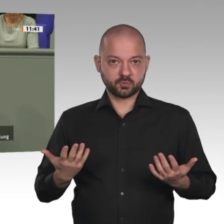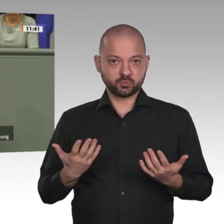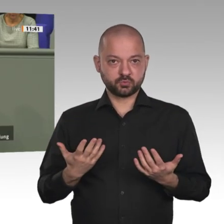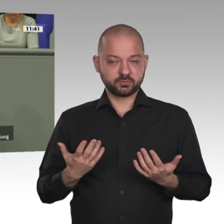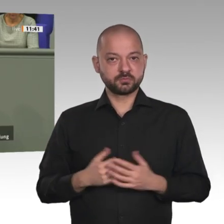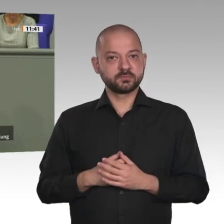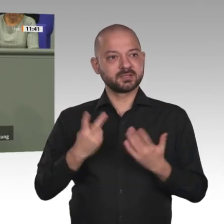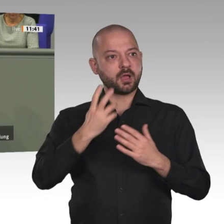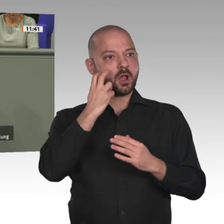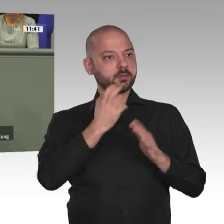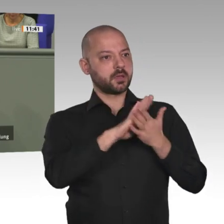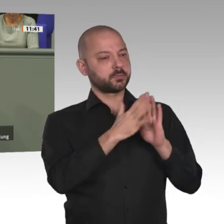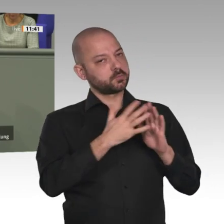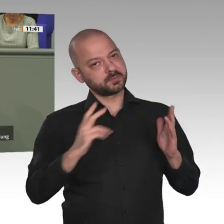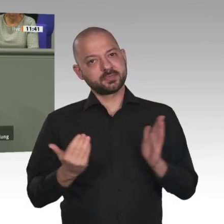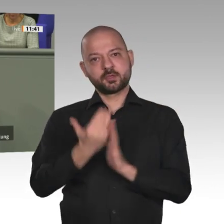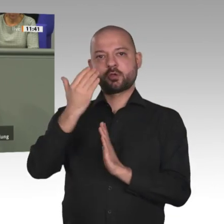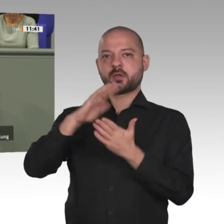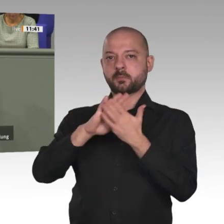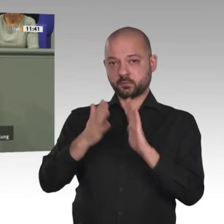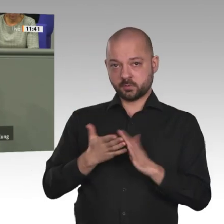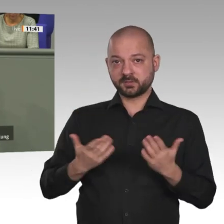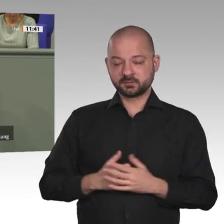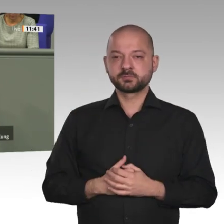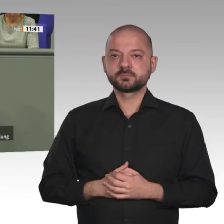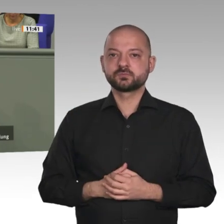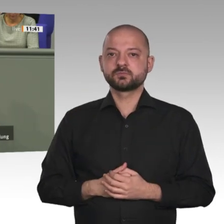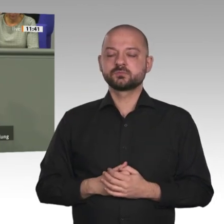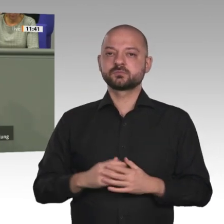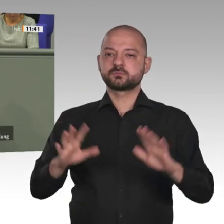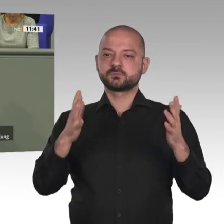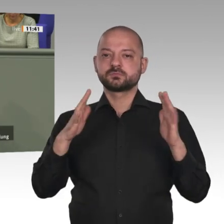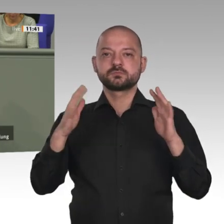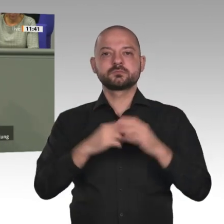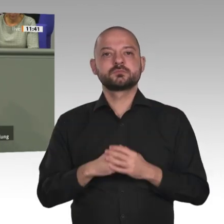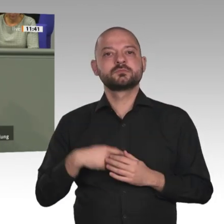wichtig, die ich hier in die Diskussion dieses Vertrages mit der Afrikanischen Union